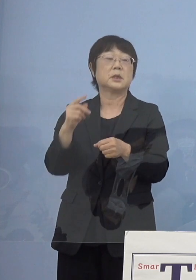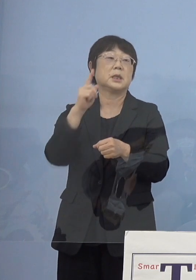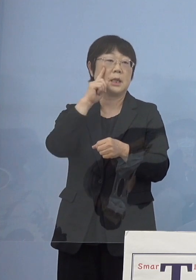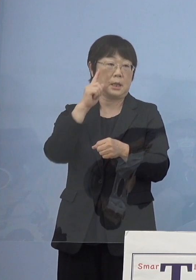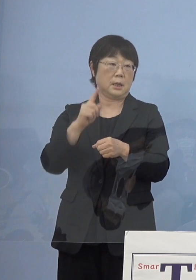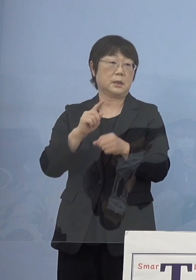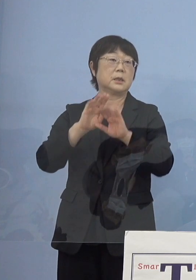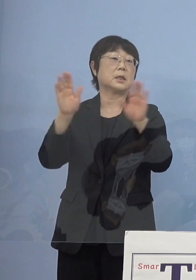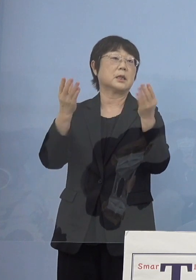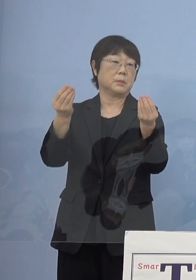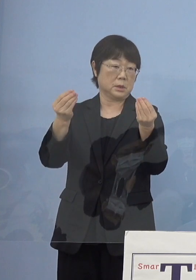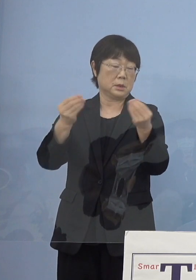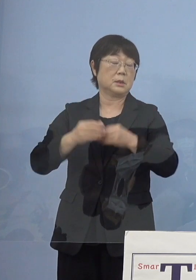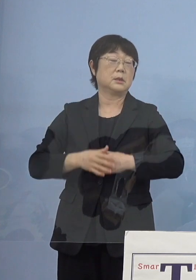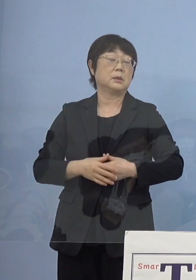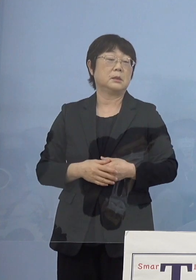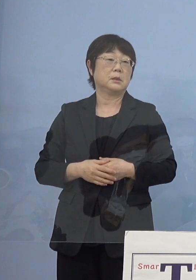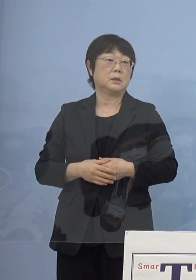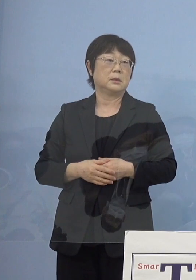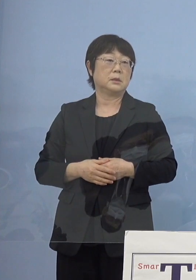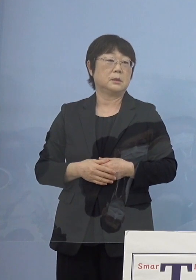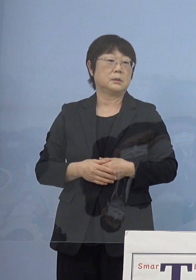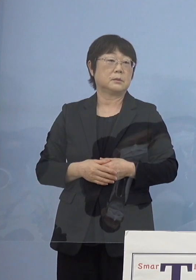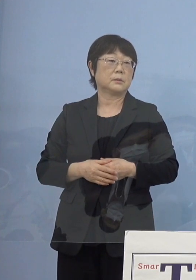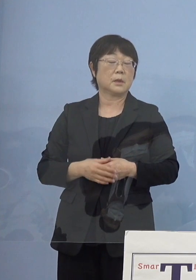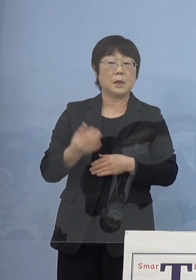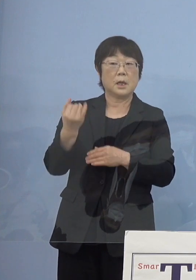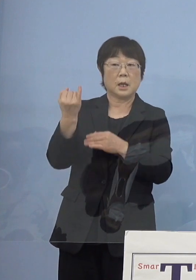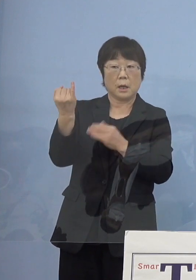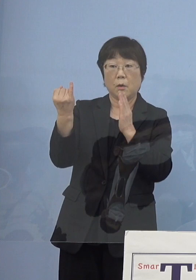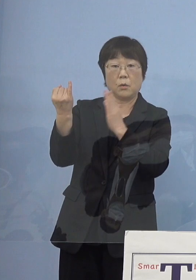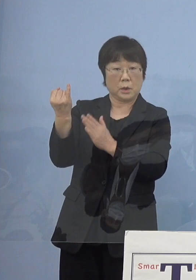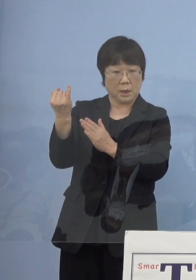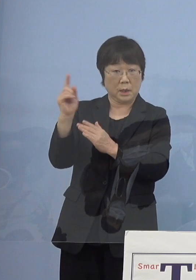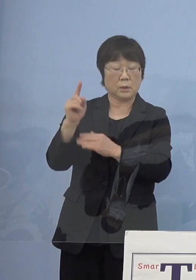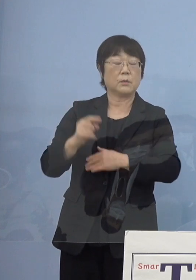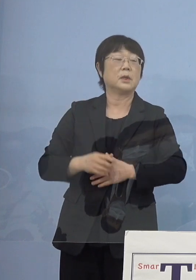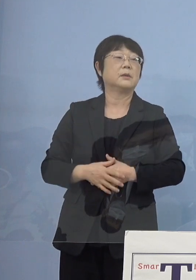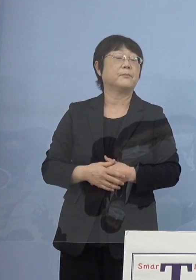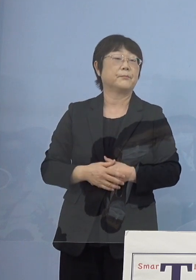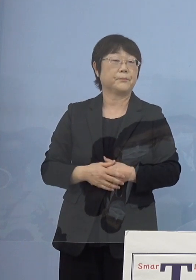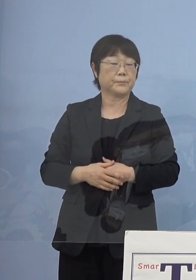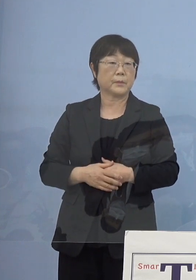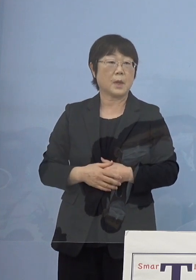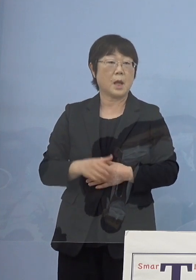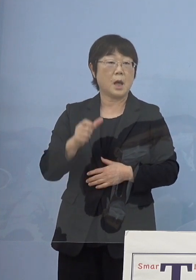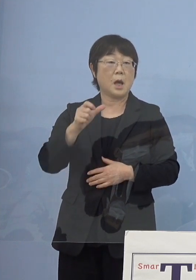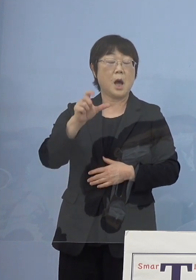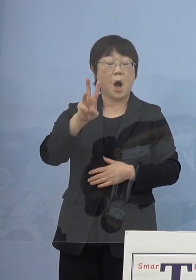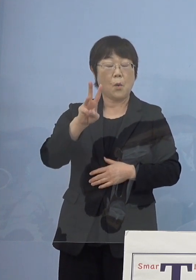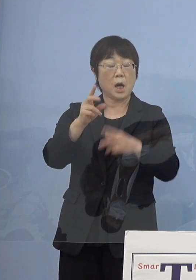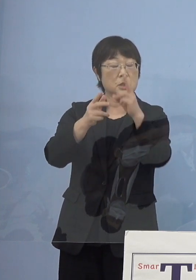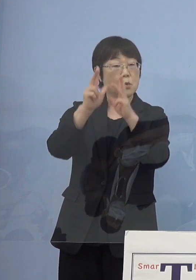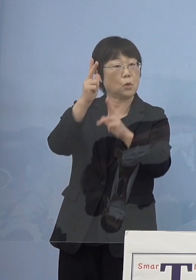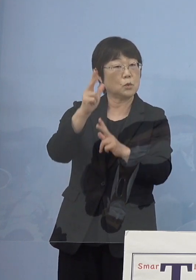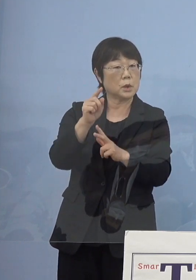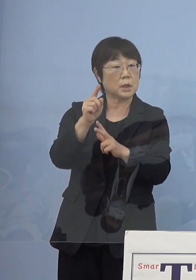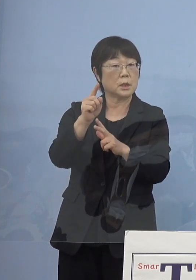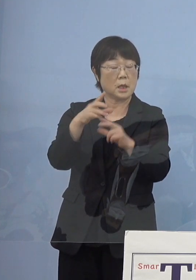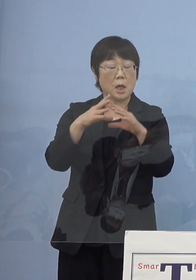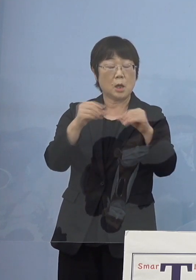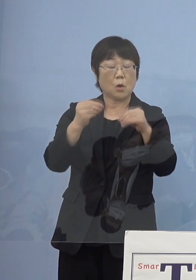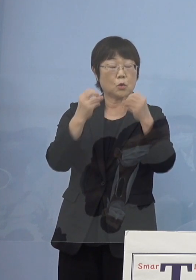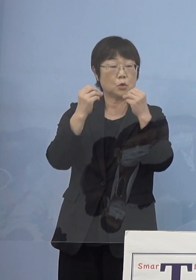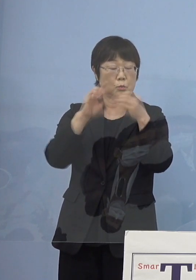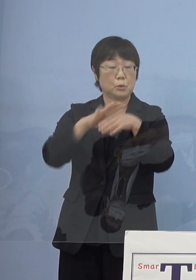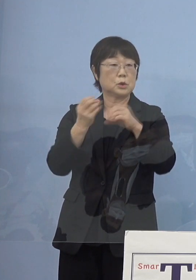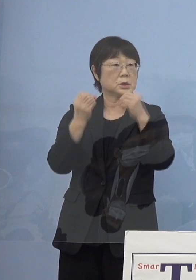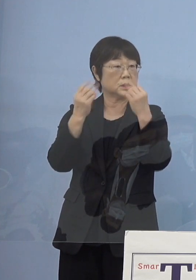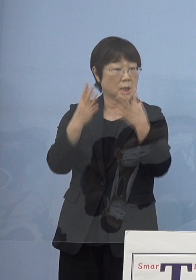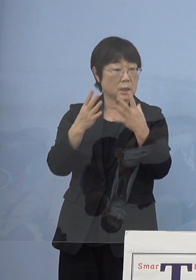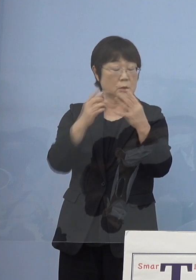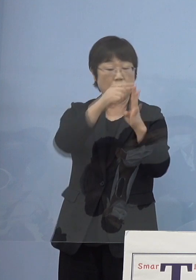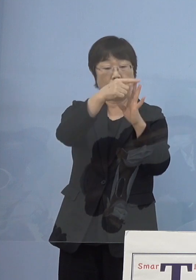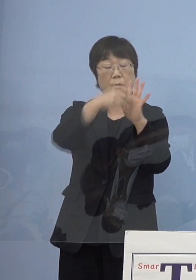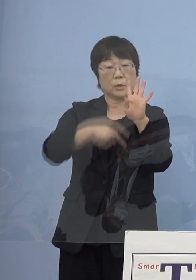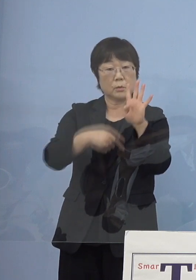まず、寂聴さんにお願いしたのがやはり阿波人形浄瑠璃 この国文祭4大モチーフになる前は